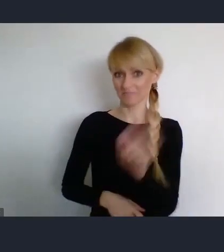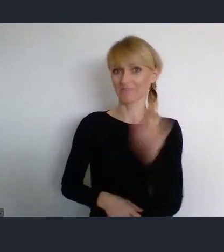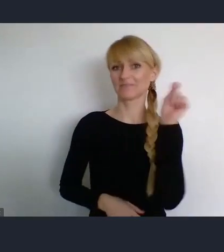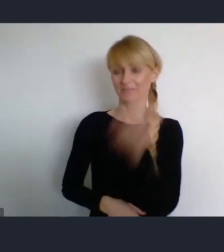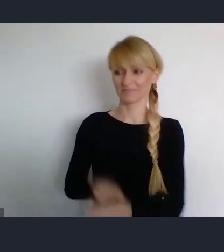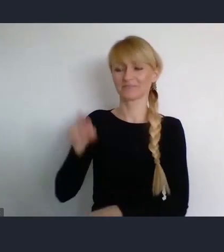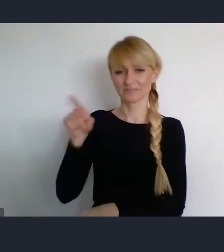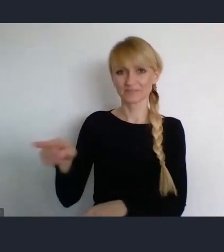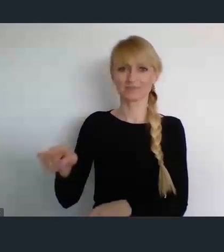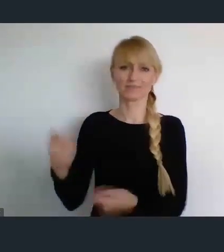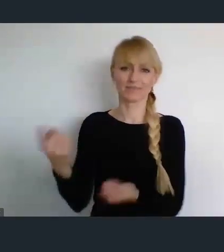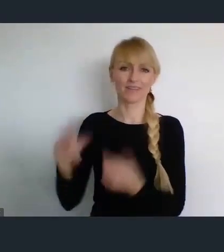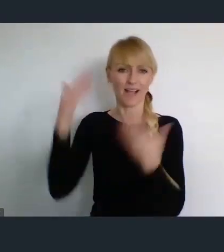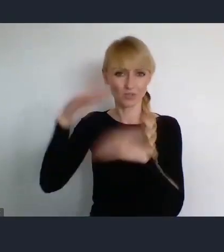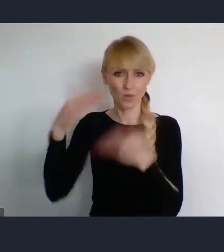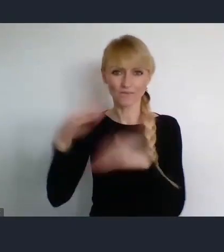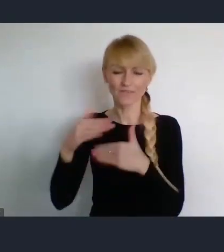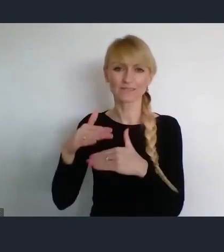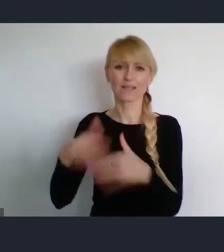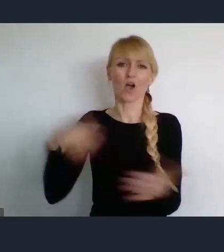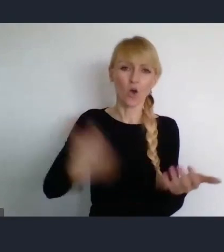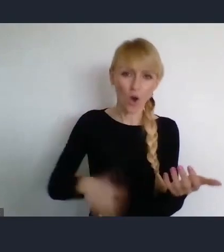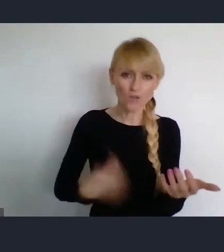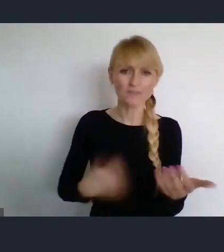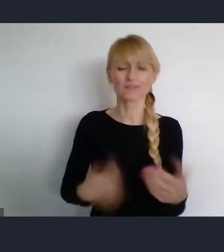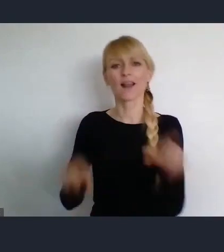ale byłem na kilku spektaklach teatralnych.